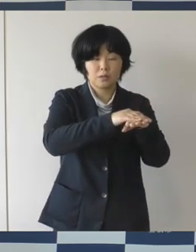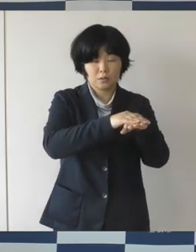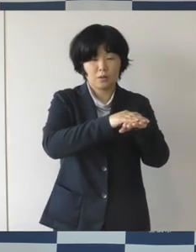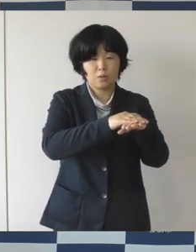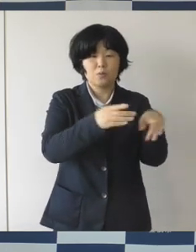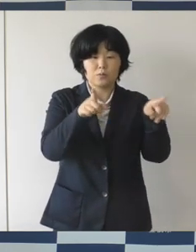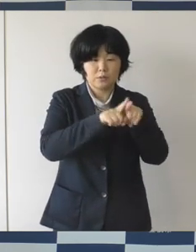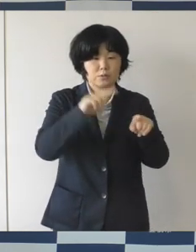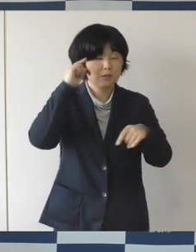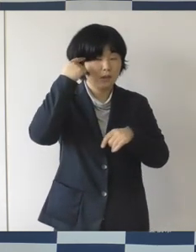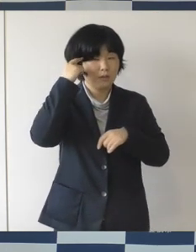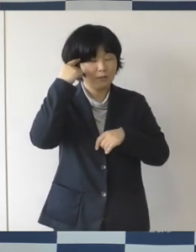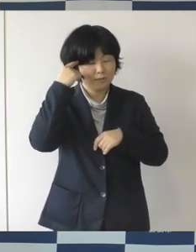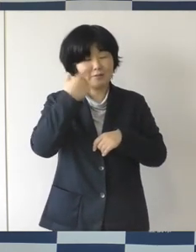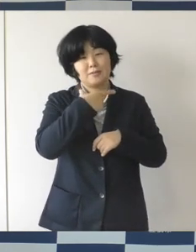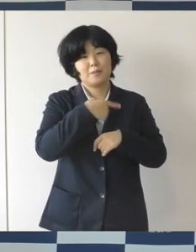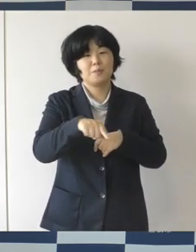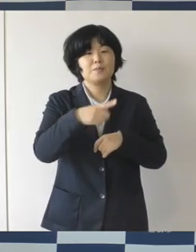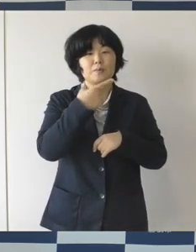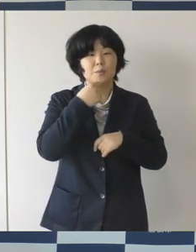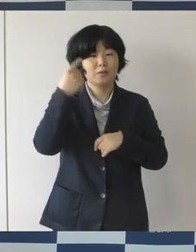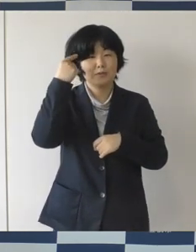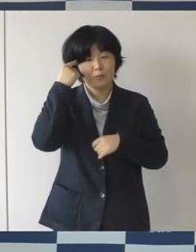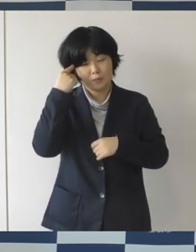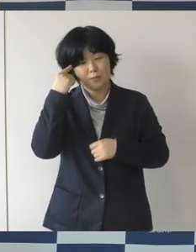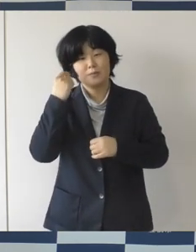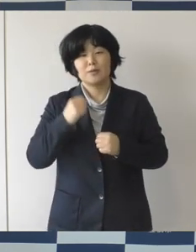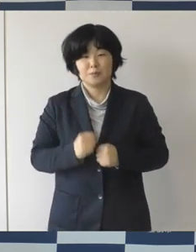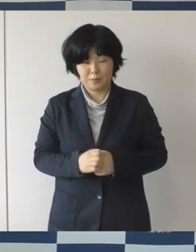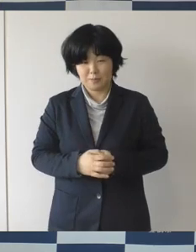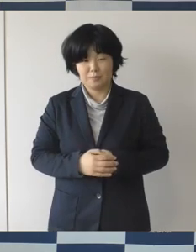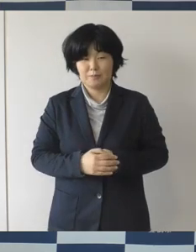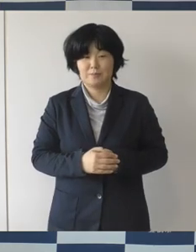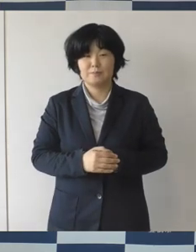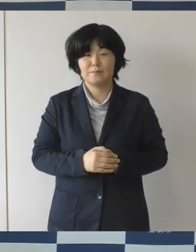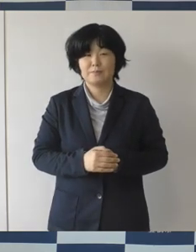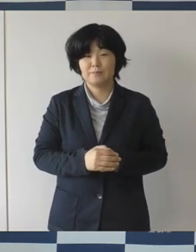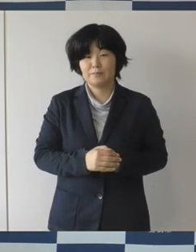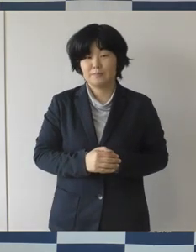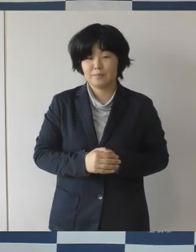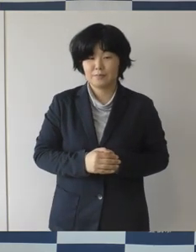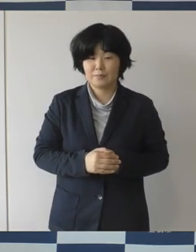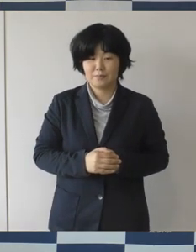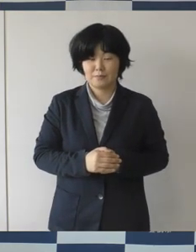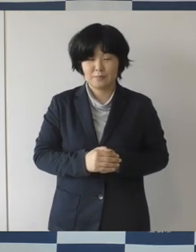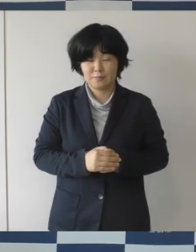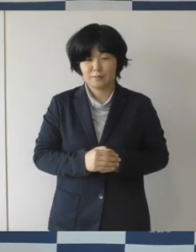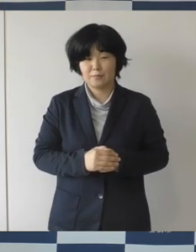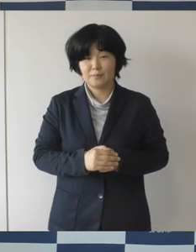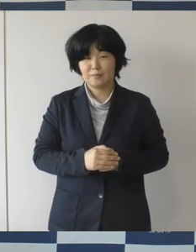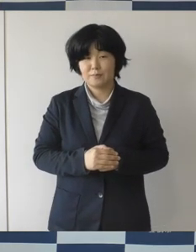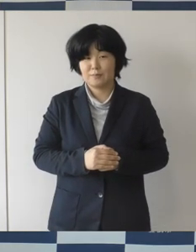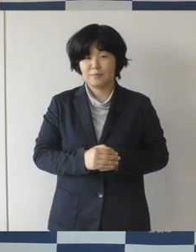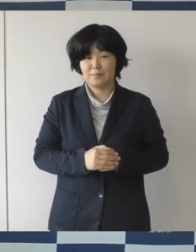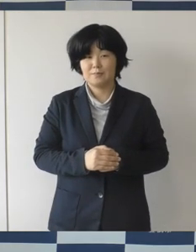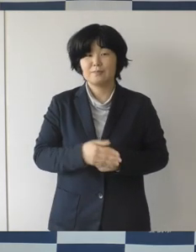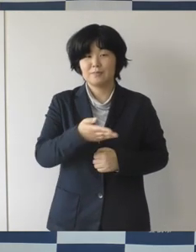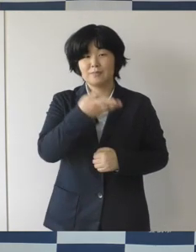盛り上げていきたい。そんな意図で広場ミーティングを行うということです。